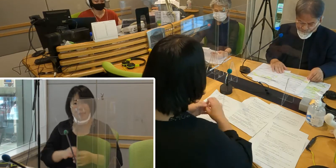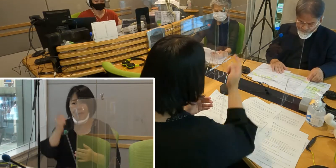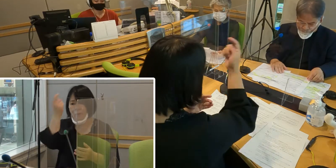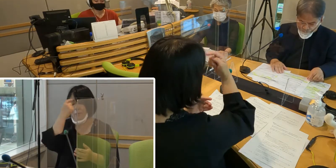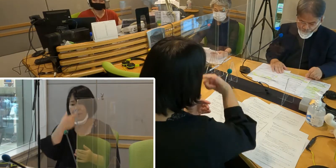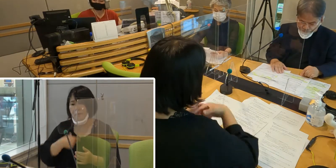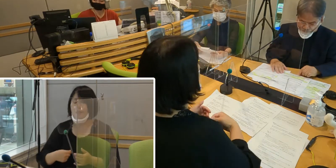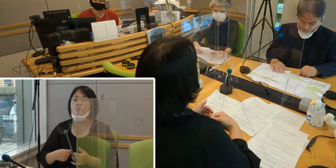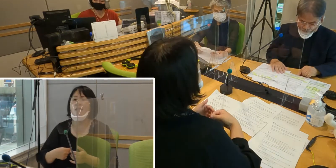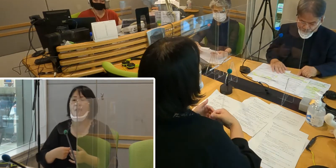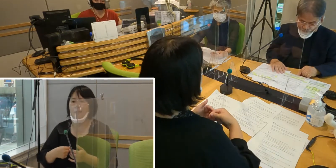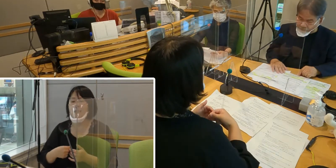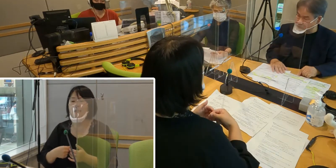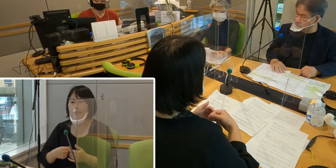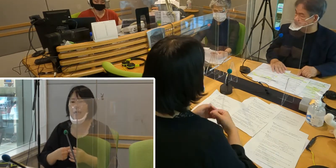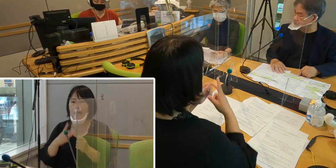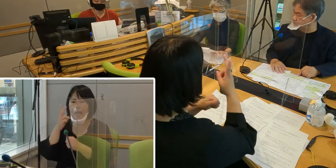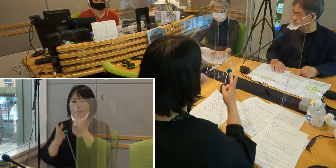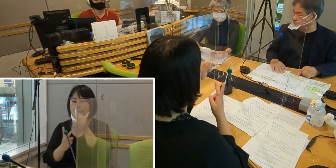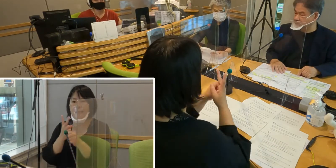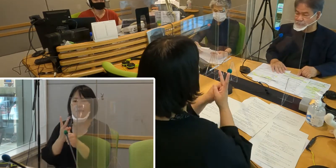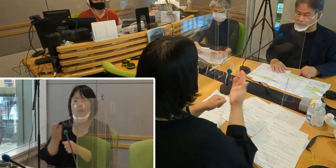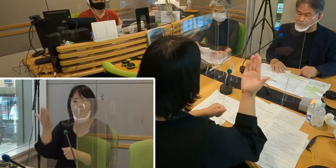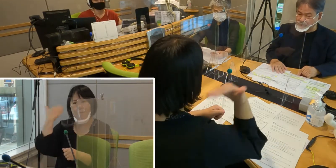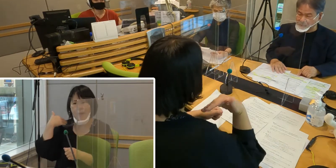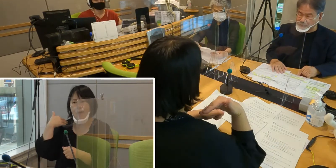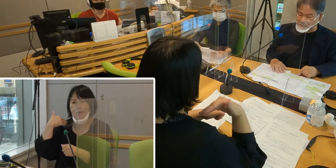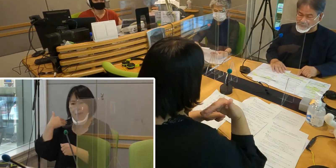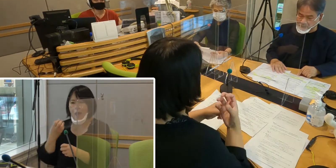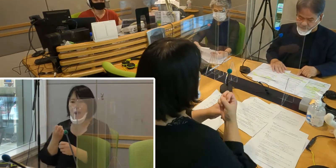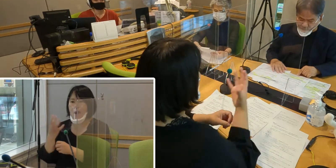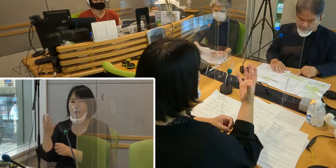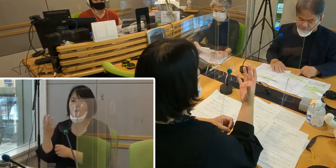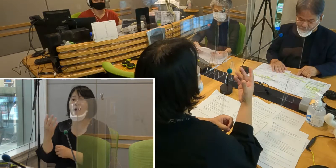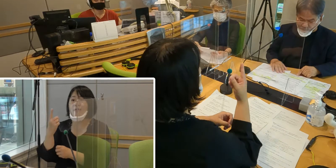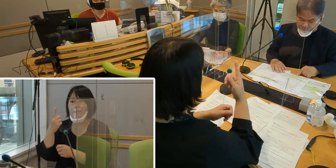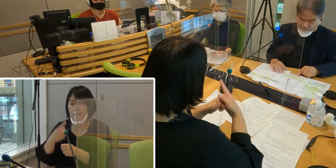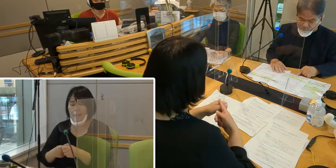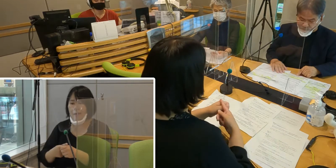（高橋）2年前になりますが、令和元年、2019年に